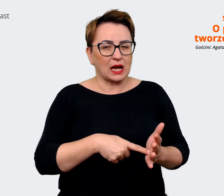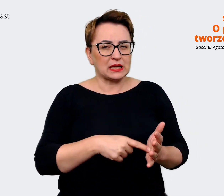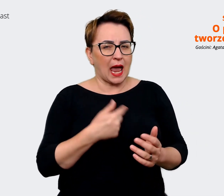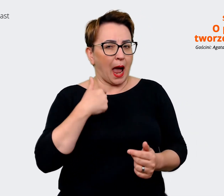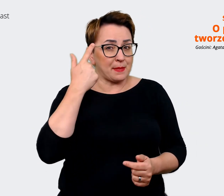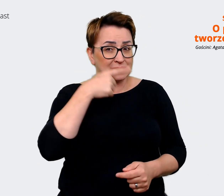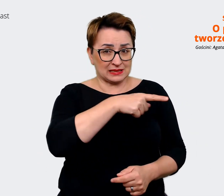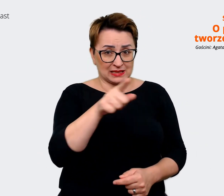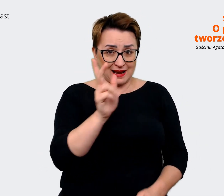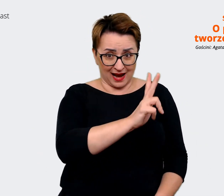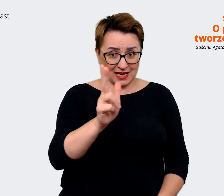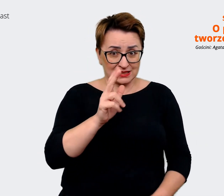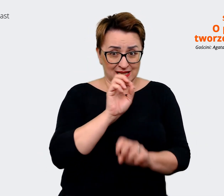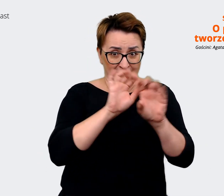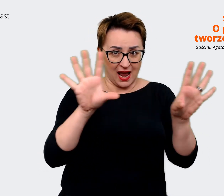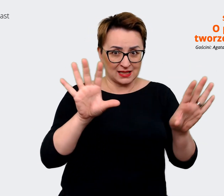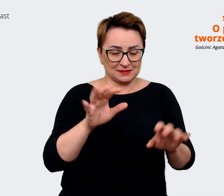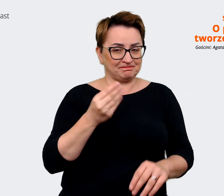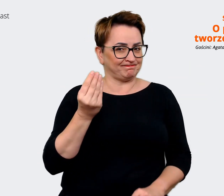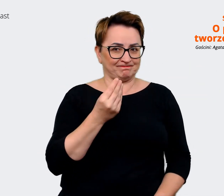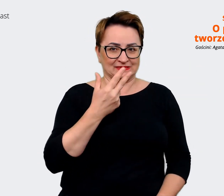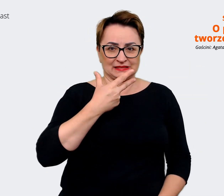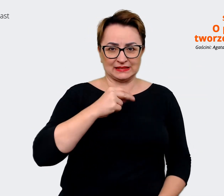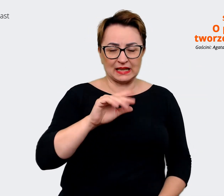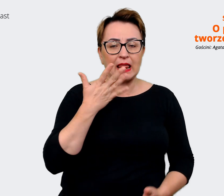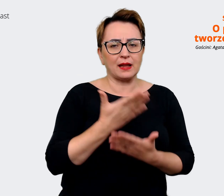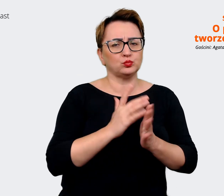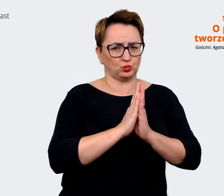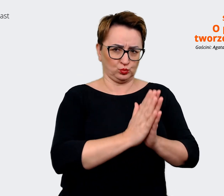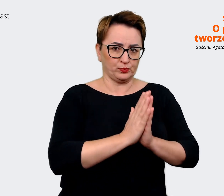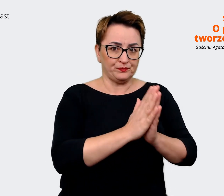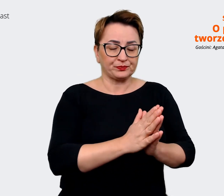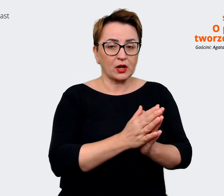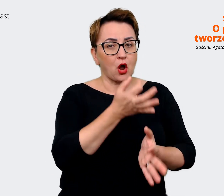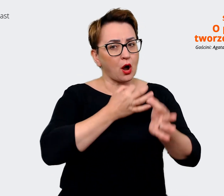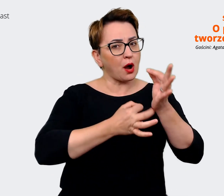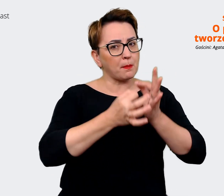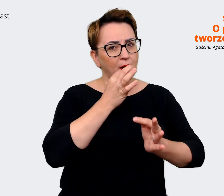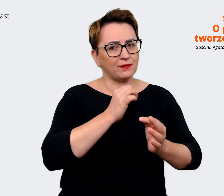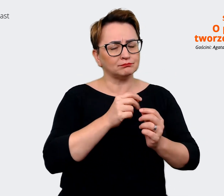nie dla wszystkich będzie jasny. Dlatego chciałbym cię poprosić o to, żebyś opowiedziała, rozszerzyła